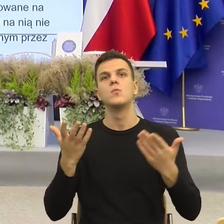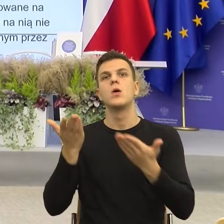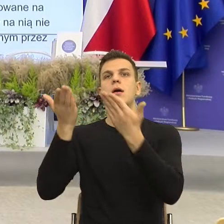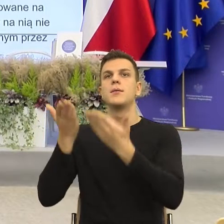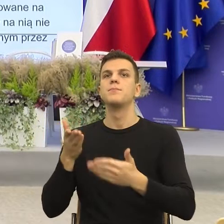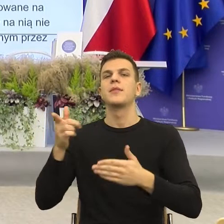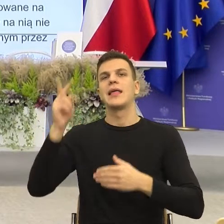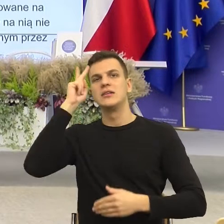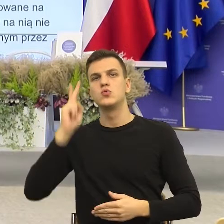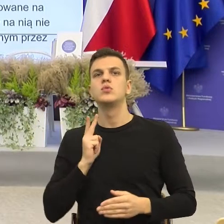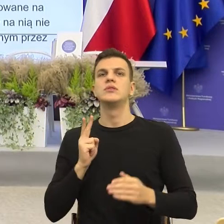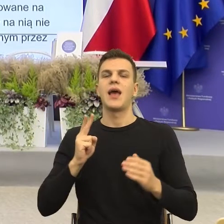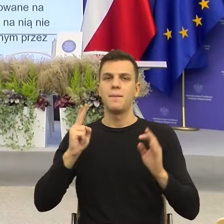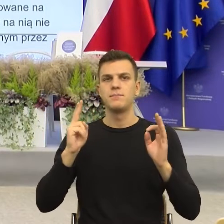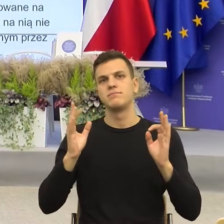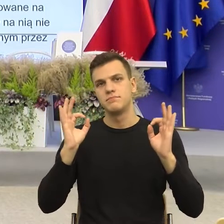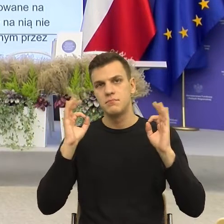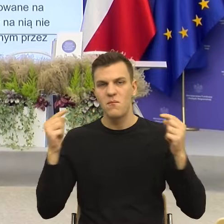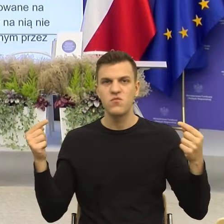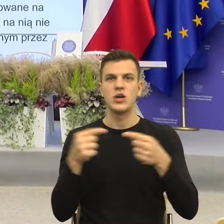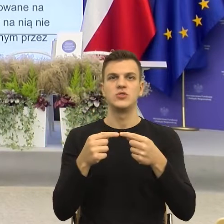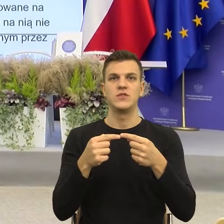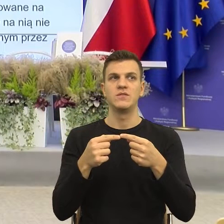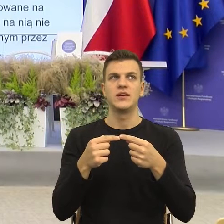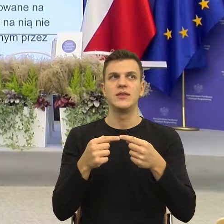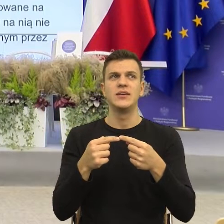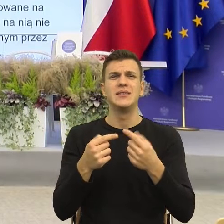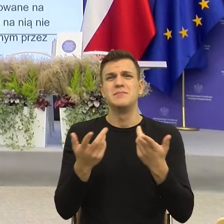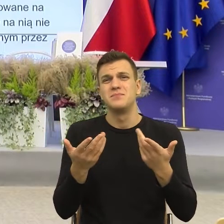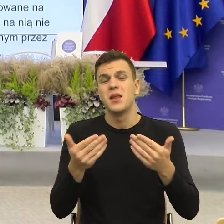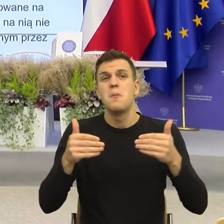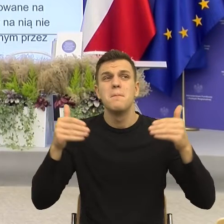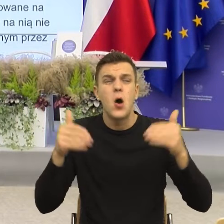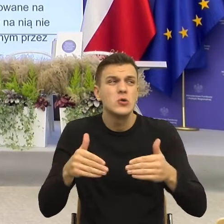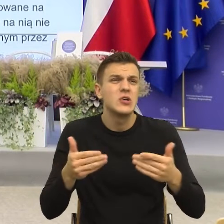Bo gdyby była informacja, w której ja widzę człowieka za tym,